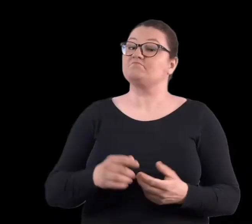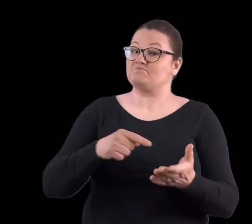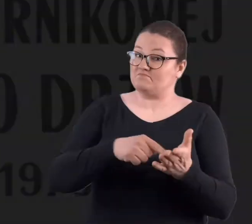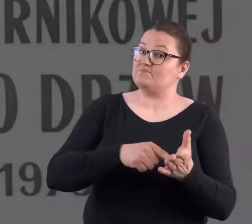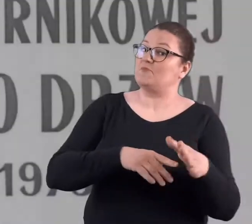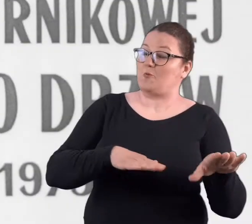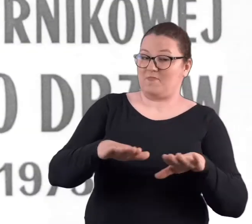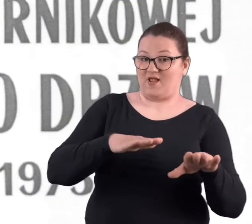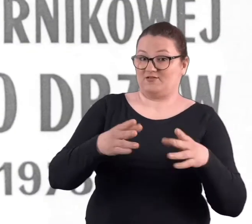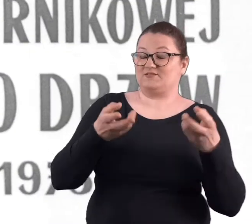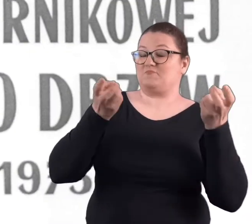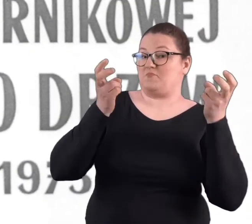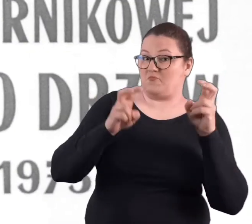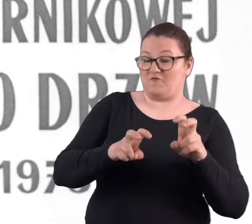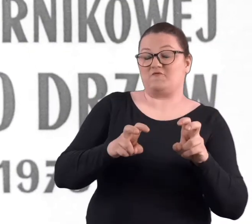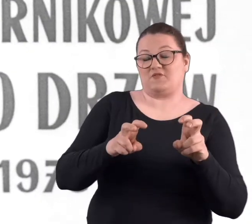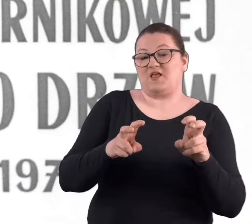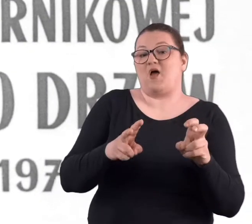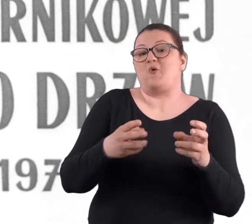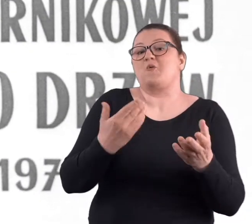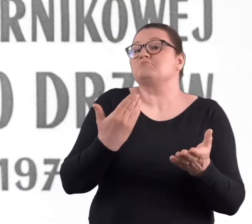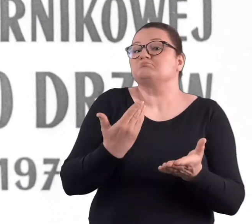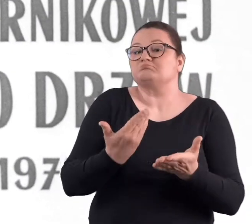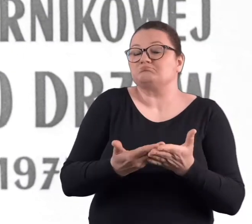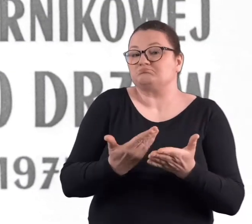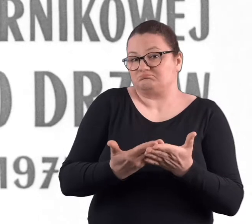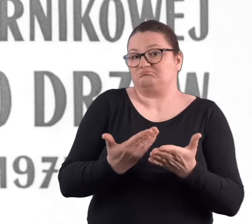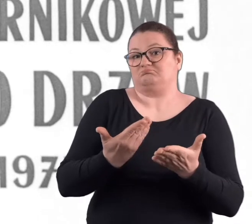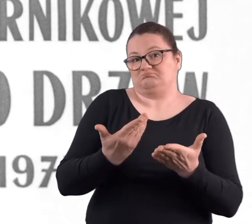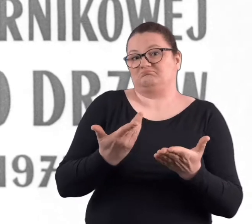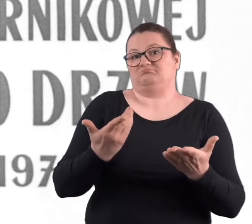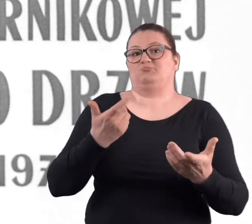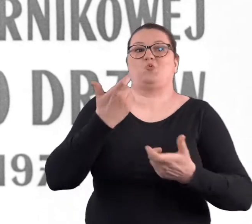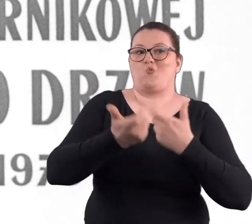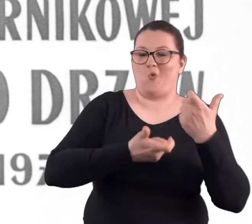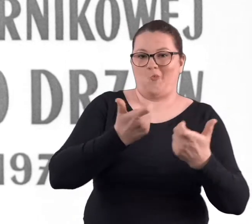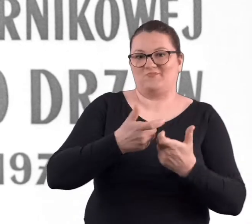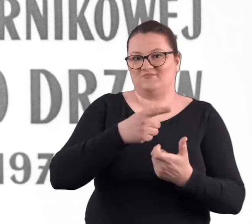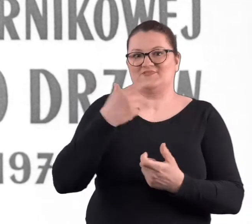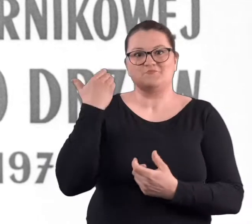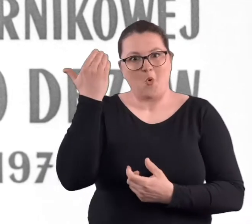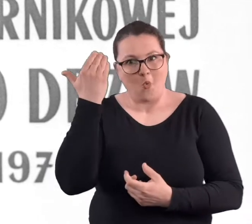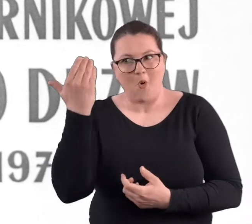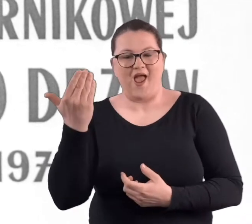Ale to miejsce też powstawało w dużej mierze w czynie społecznym.